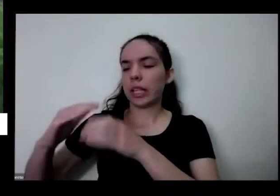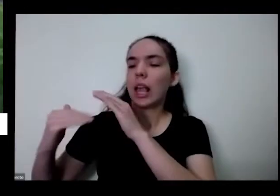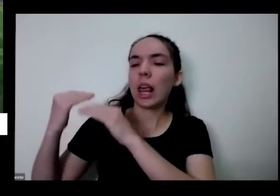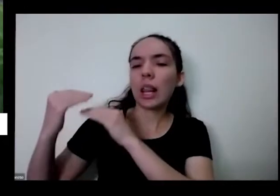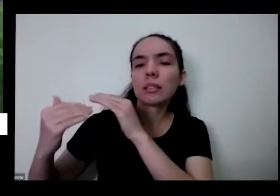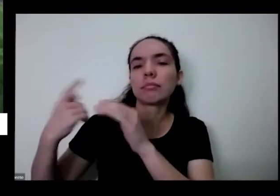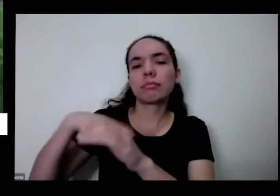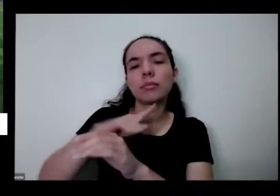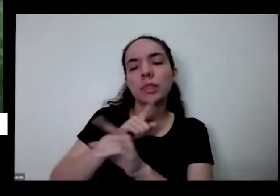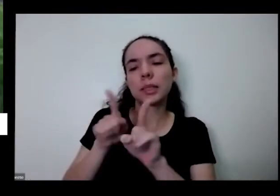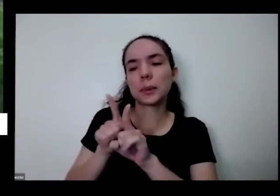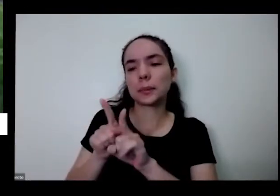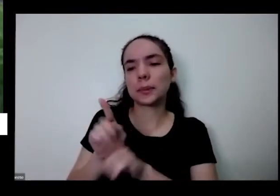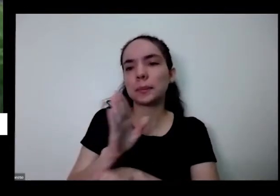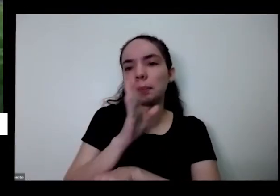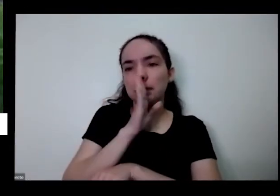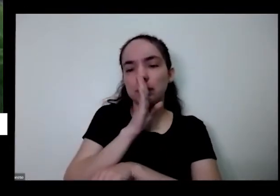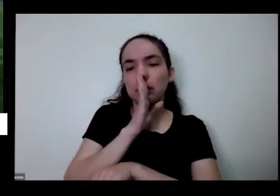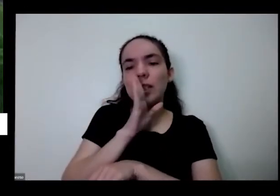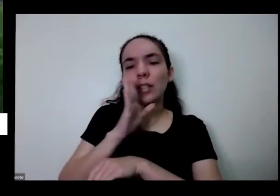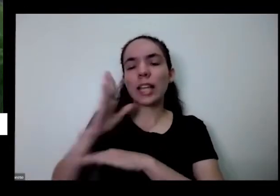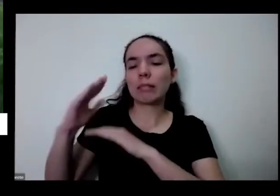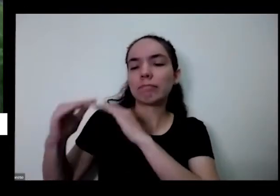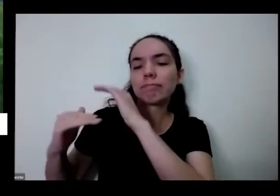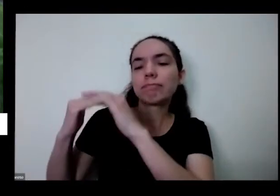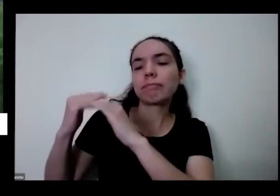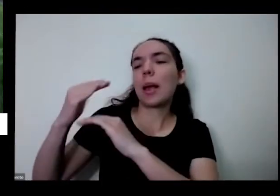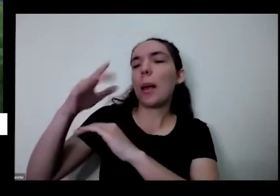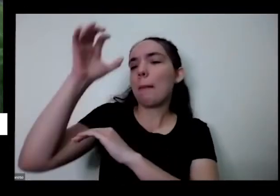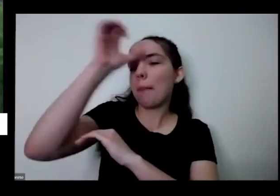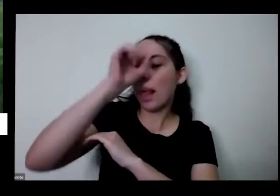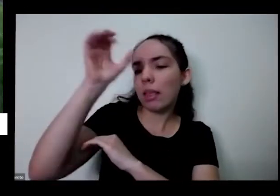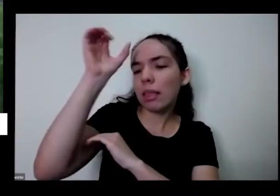a gente está crescendo de alguma forma também aprendendo daqui aprendendo dele e aí com isso